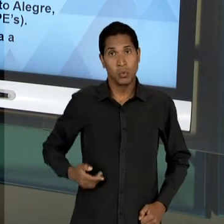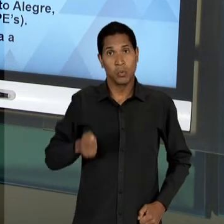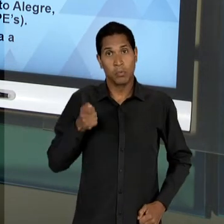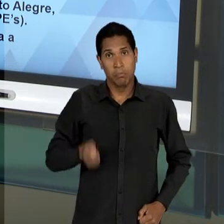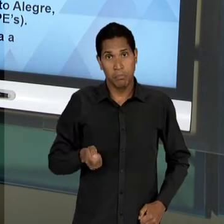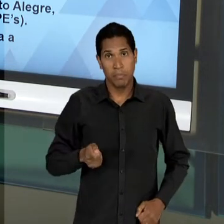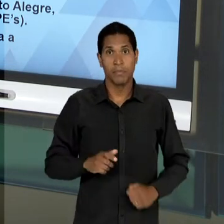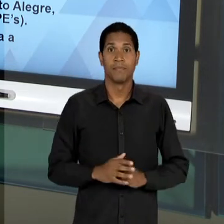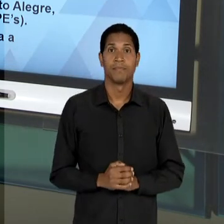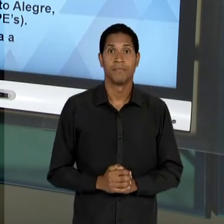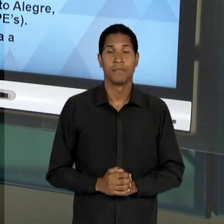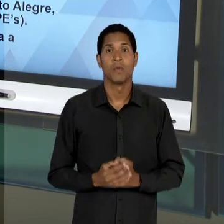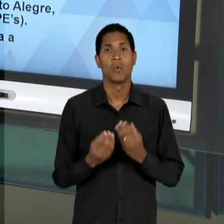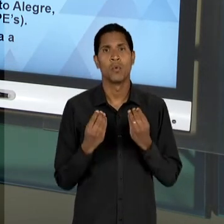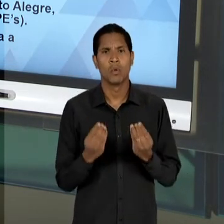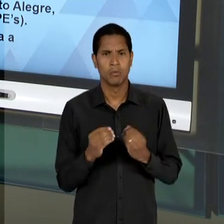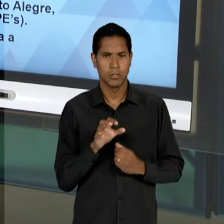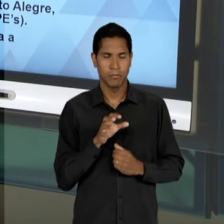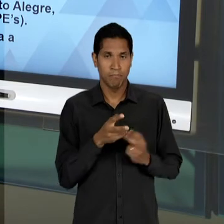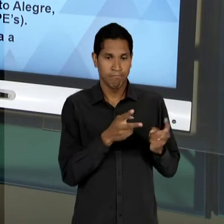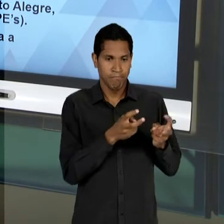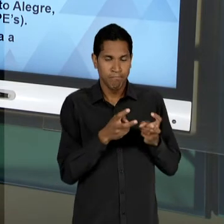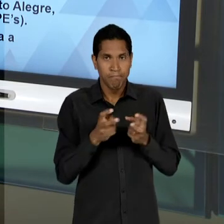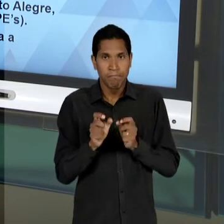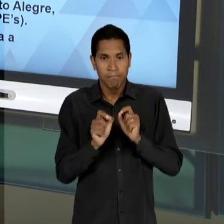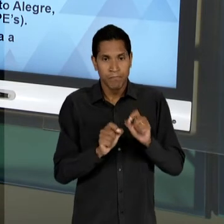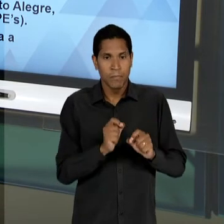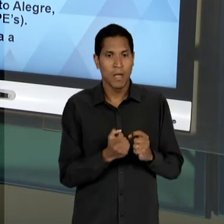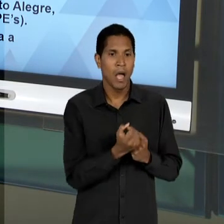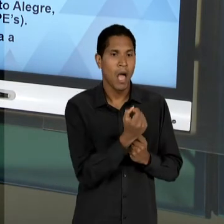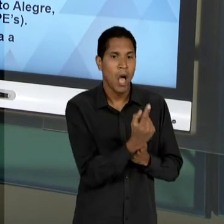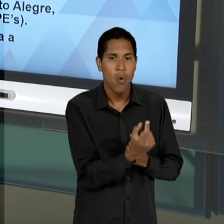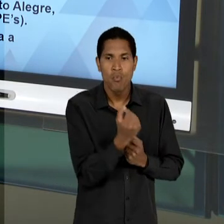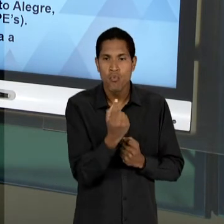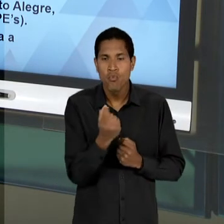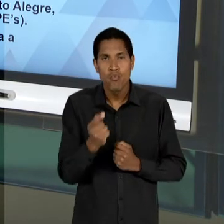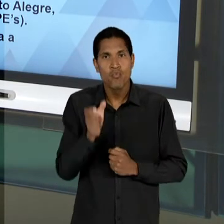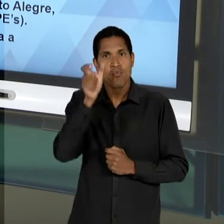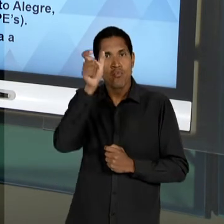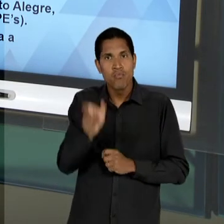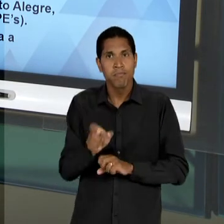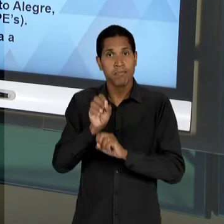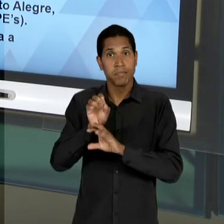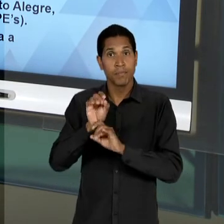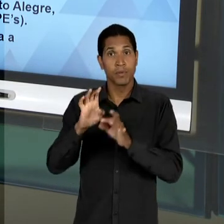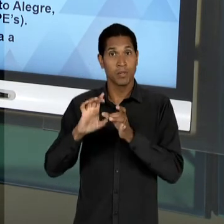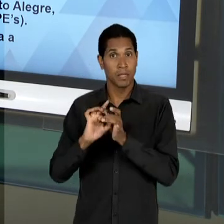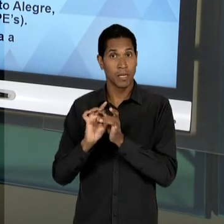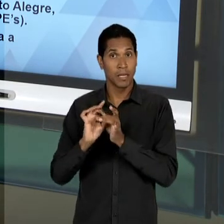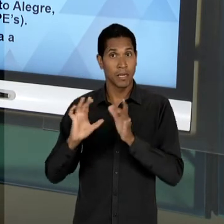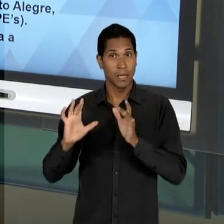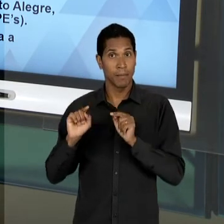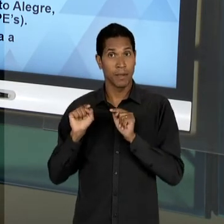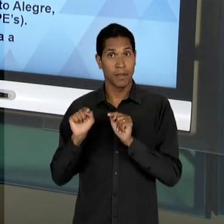QUE PRINCIPALMENTE POR INTERMÉDIO DA ATUAÇÃO DE ALGUNS EDUCADORES LIBERAIS - AQUI A FIGURA DE